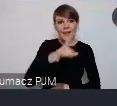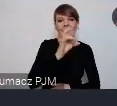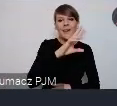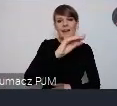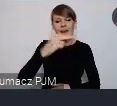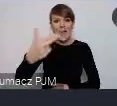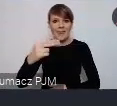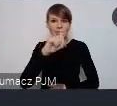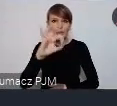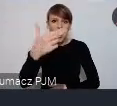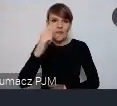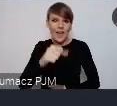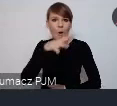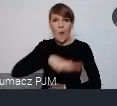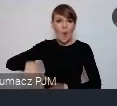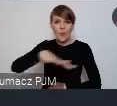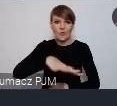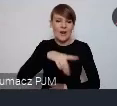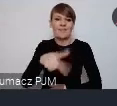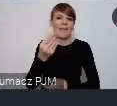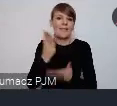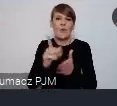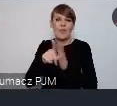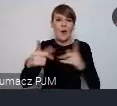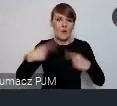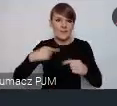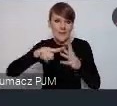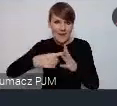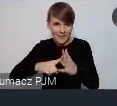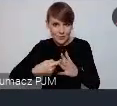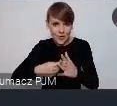nie będzie zamknięty tylko dla osób zarejestrowanych. On będzie w przestrzeni miasta to są głównie sceny wydarzenia